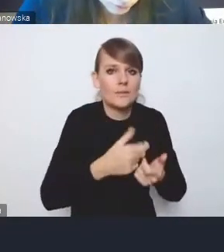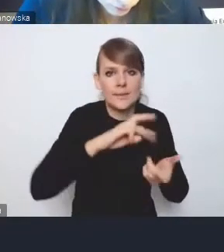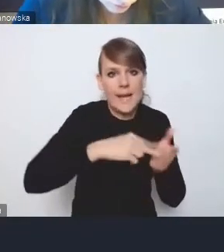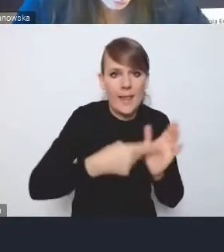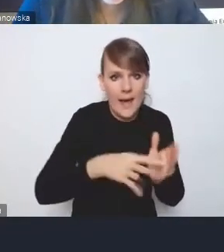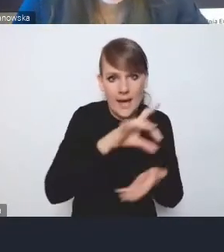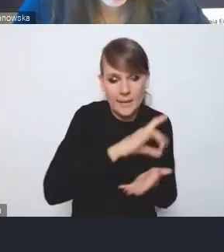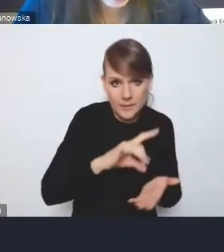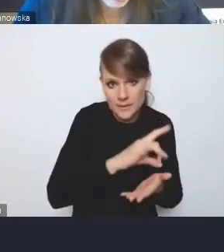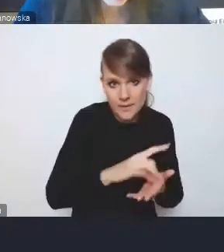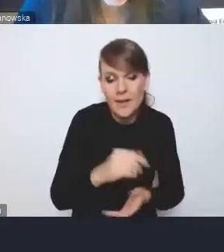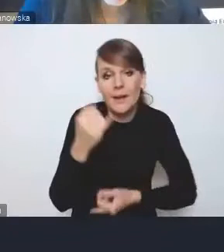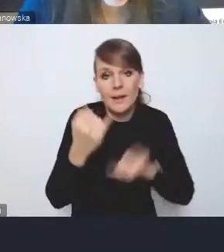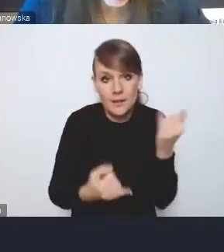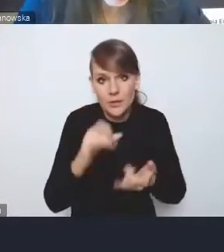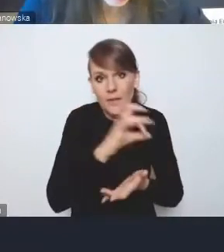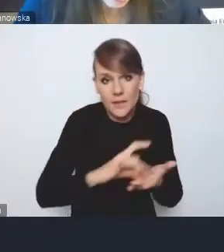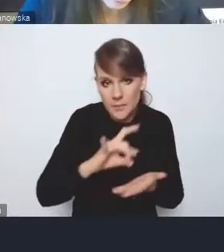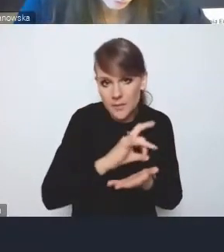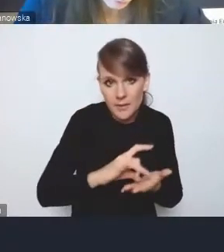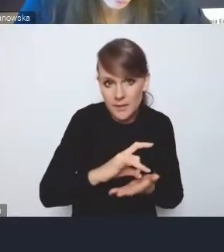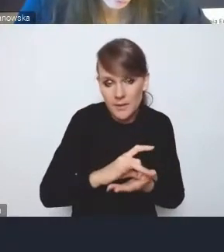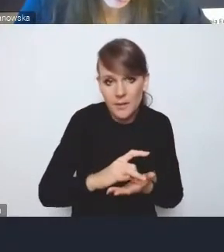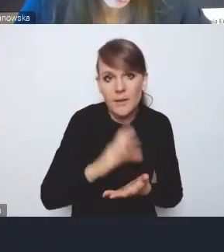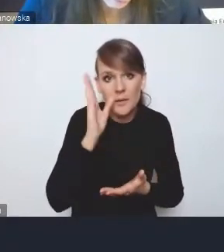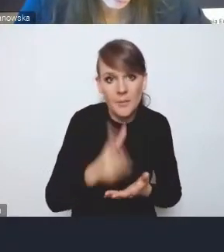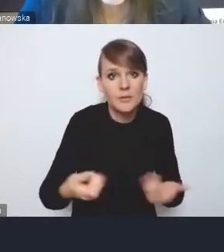jeśli gminy dojdą do wspólnego przekonania,